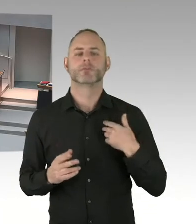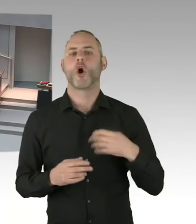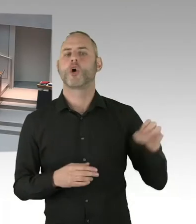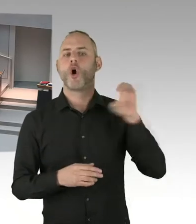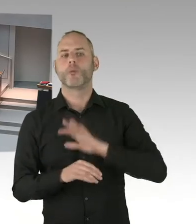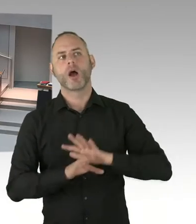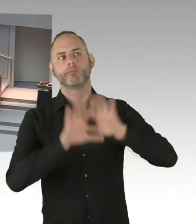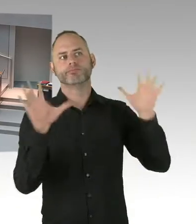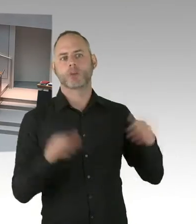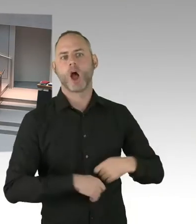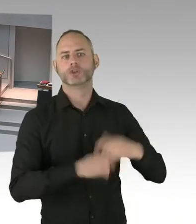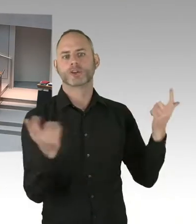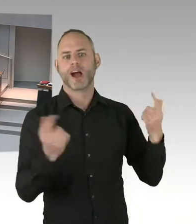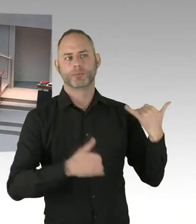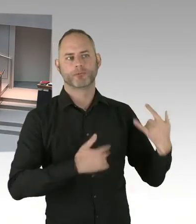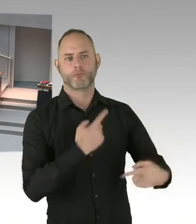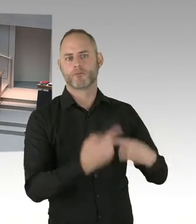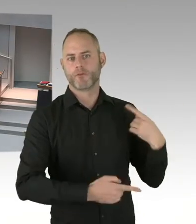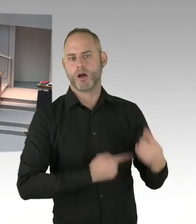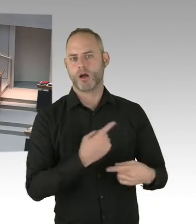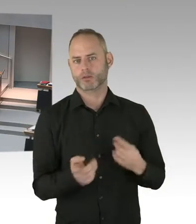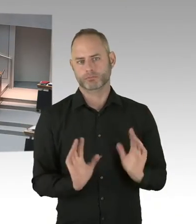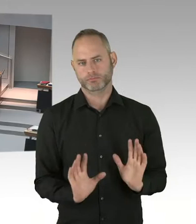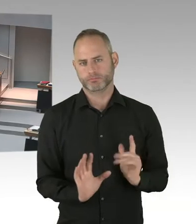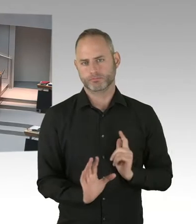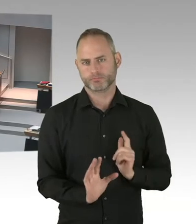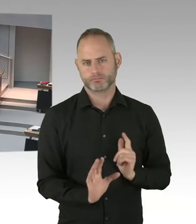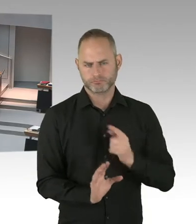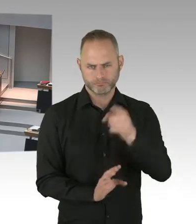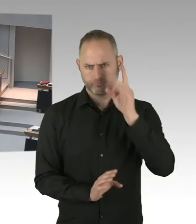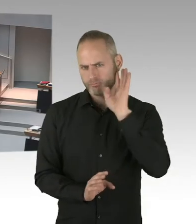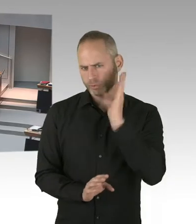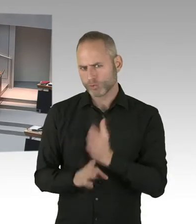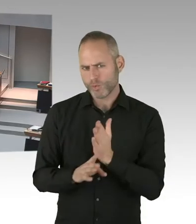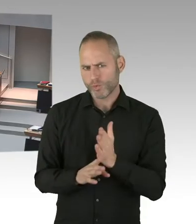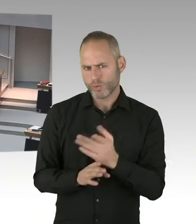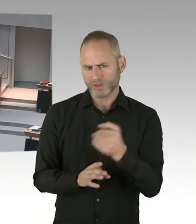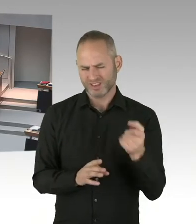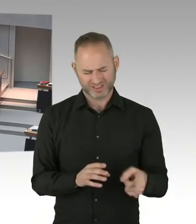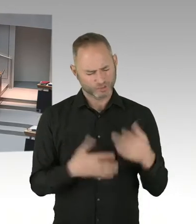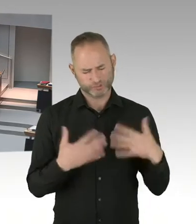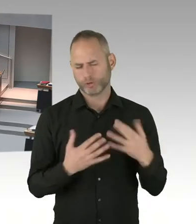denn werden eben diejenigen, die sich beworben haben darüber unterrichtet. Die können sich denn an die Vergabekammer wenden.